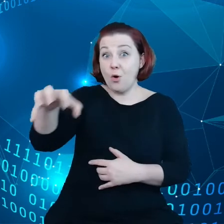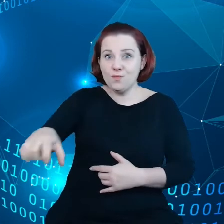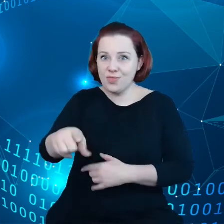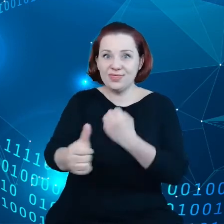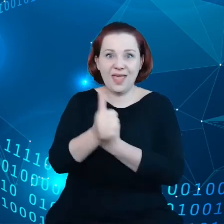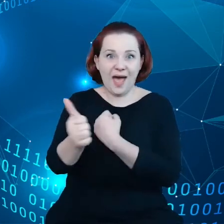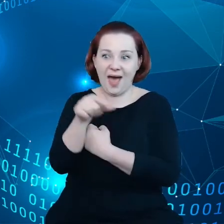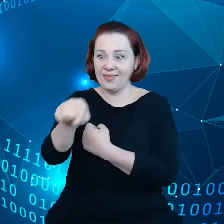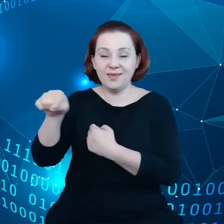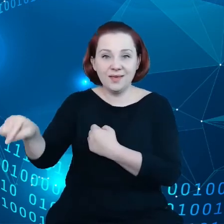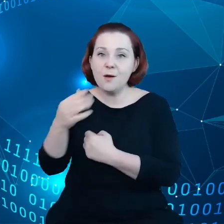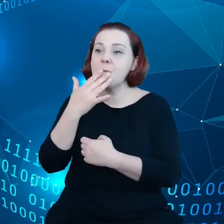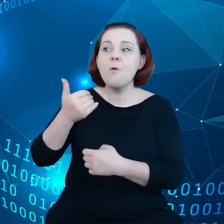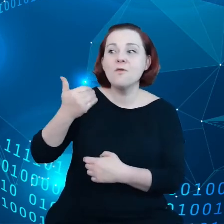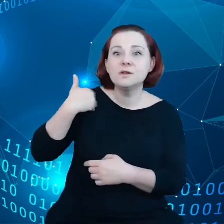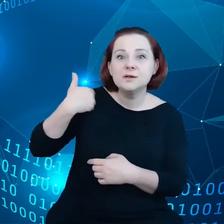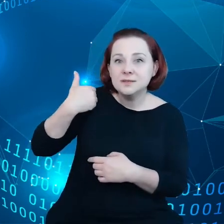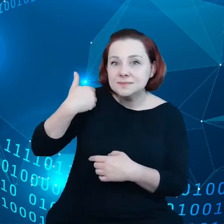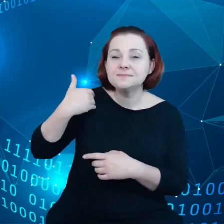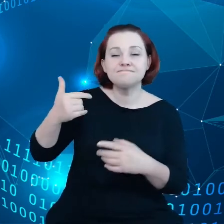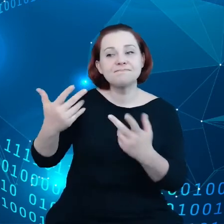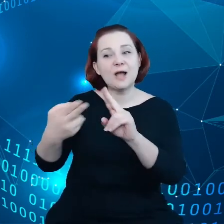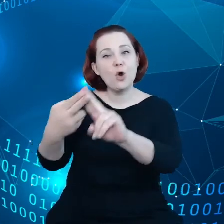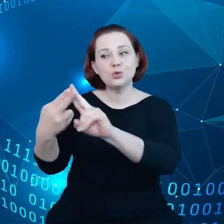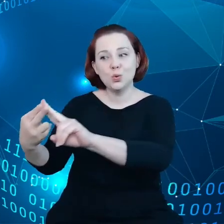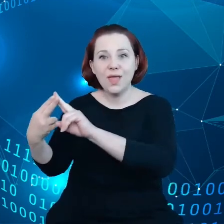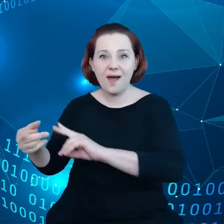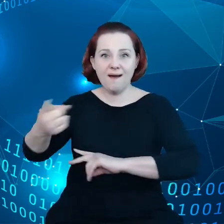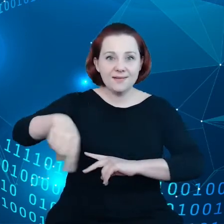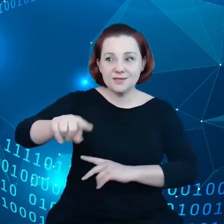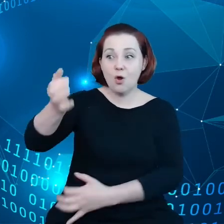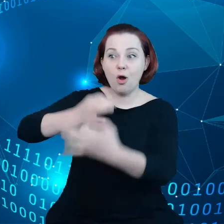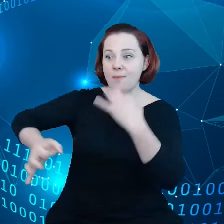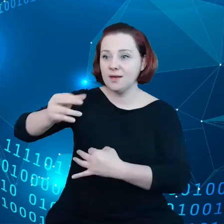mówią nam regularnie w ramach konsultacji, że nie mogą konkurować,